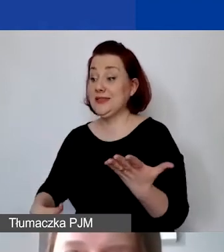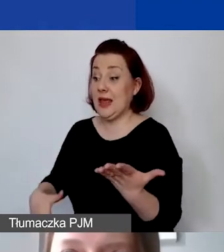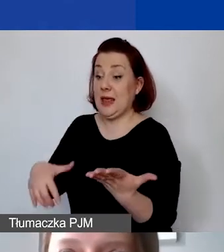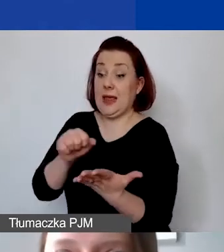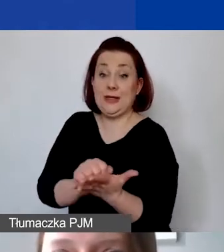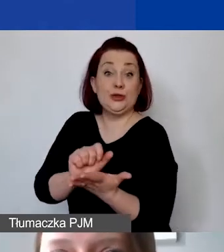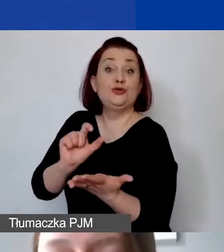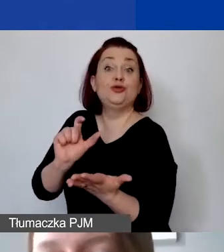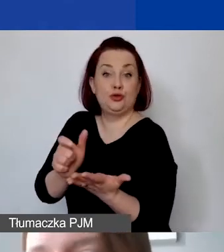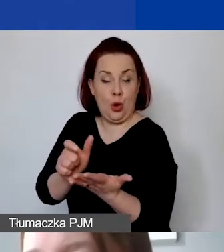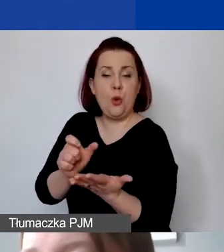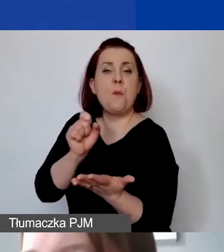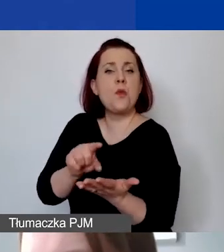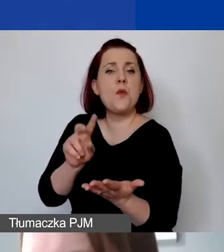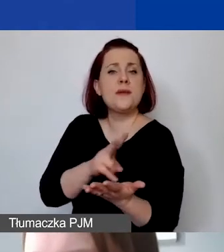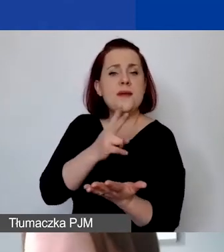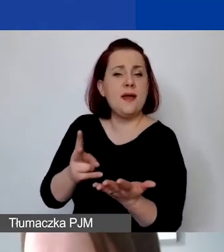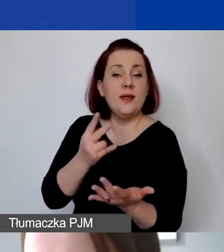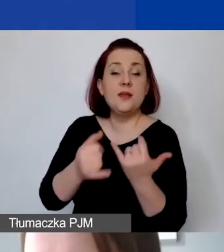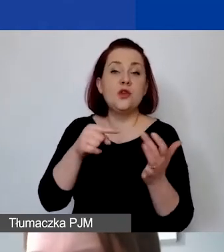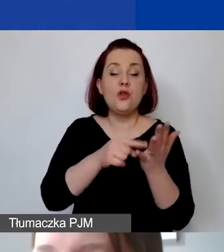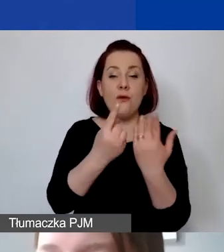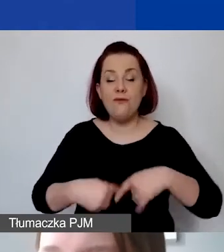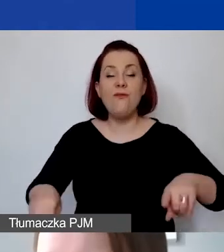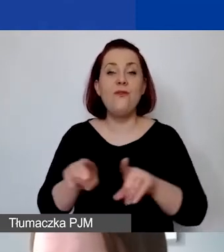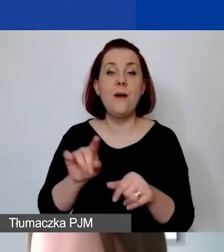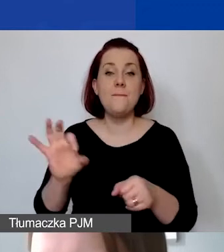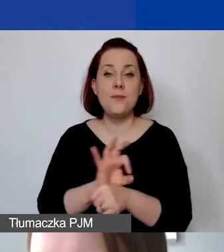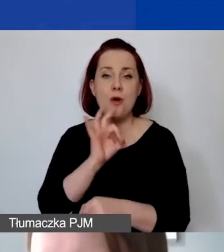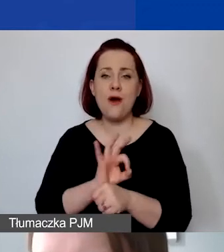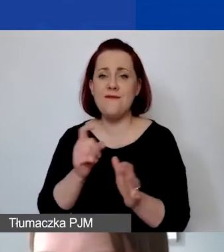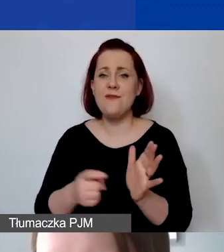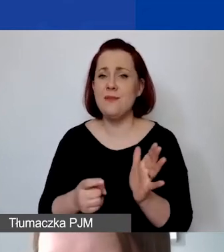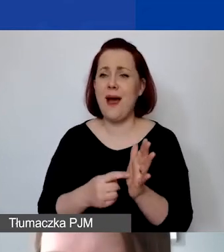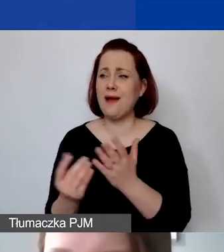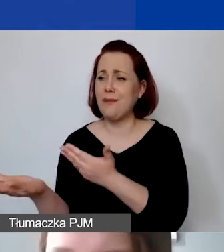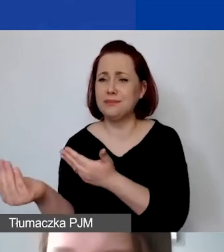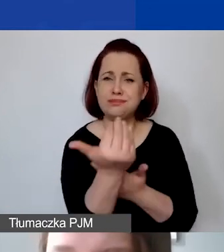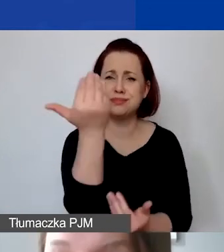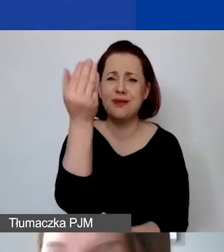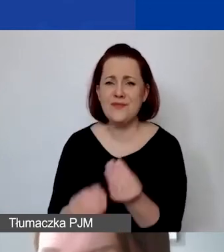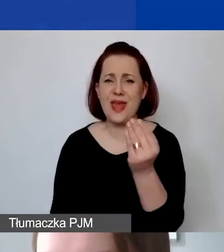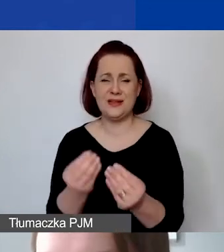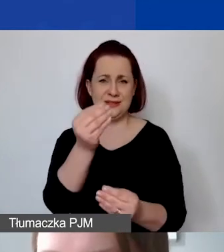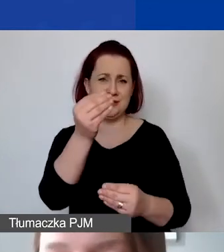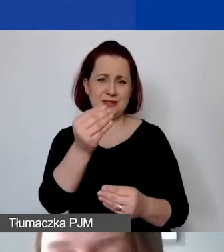pojawia się wtedy, kiedy sama realizacja projektu wymaga zaangażowania większej liczby środków